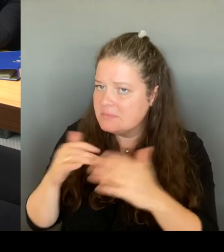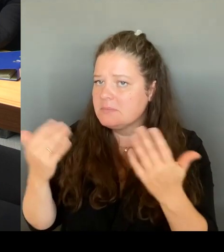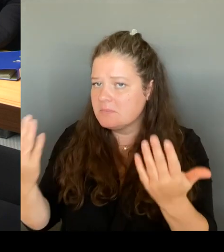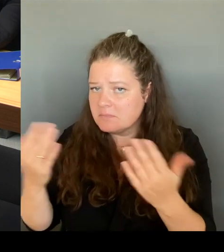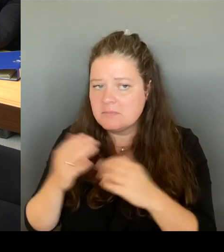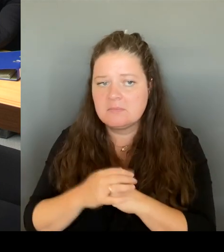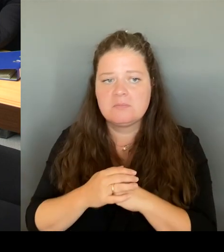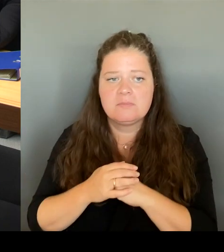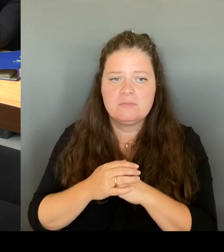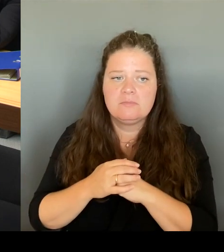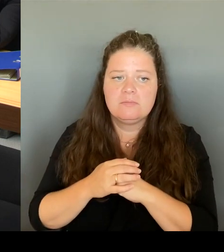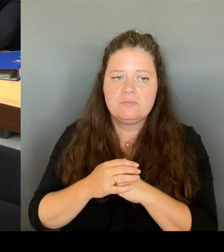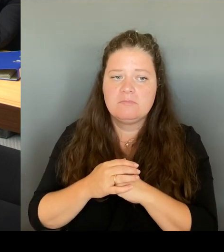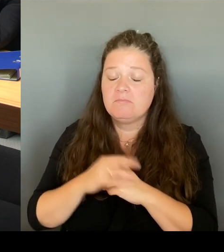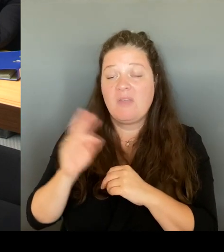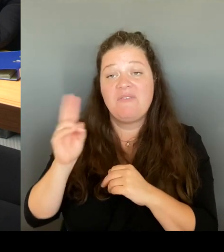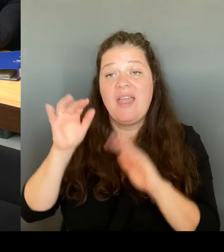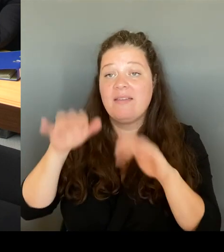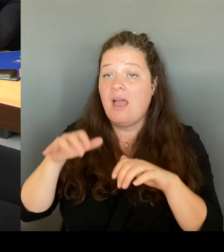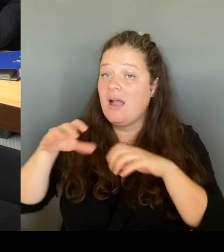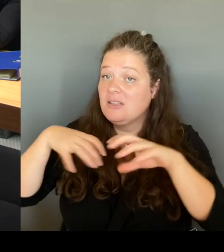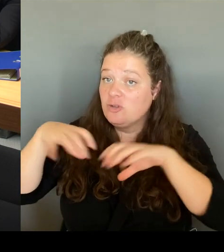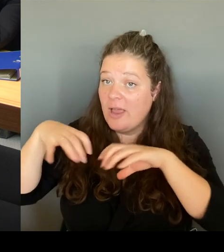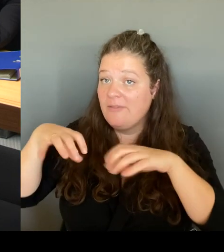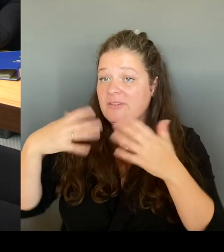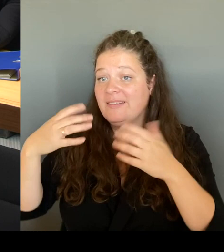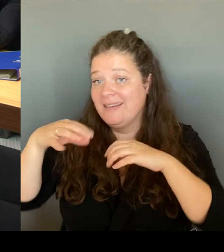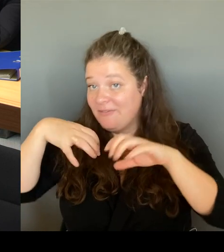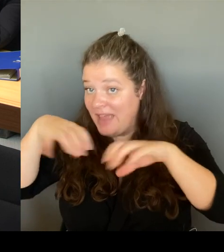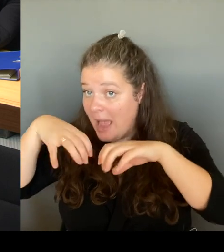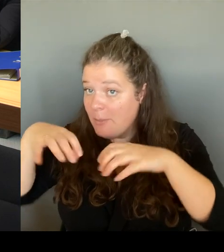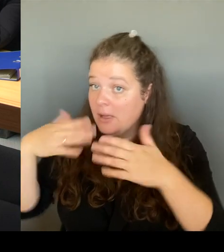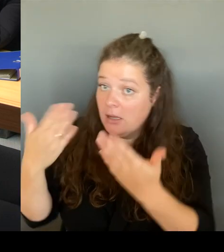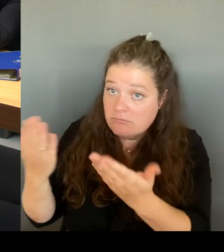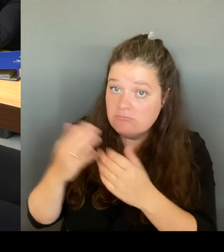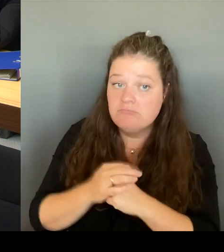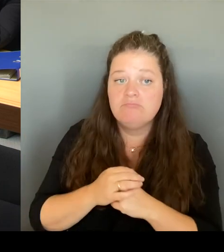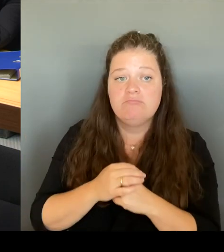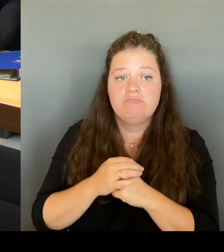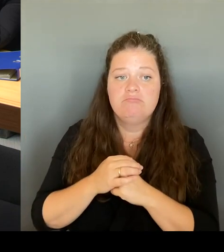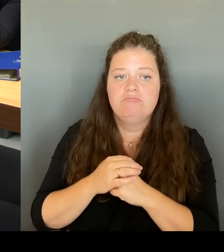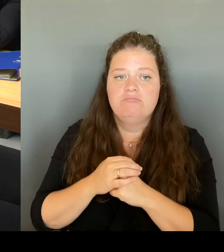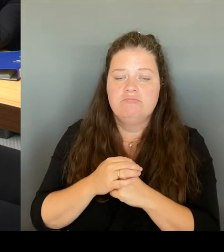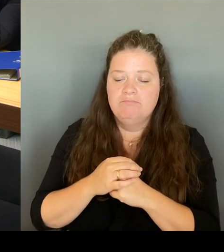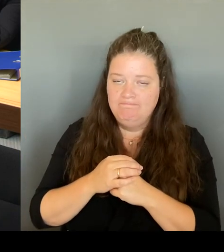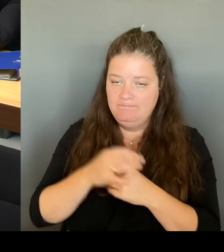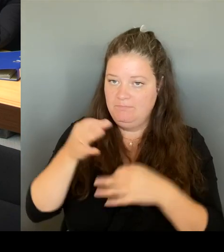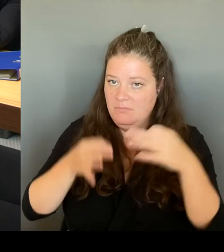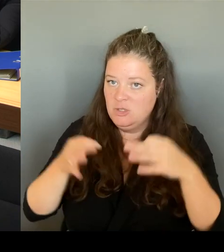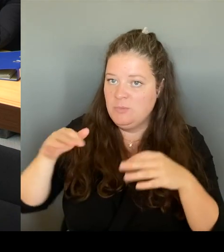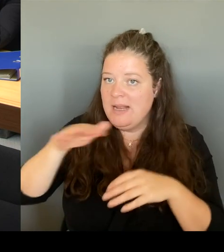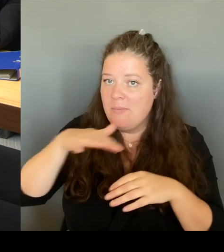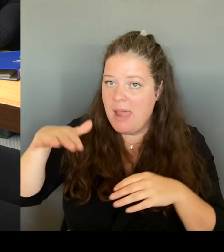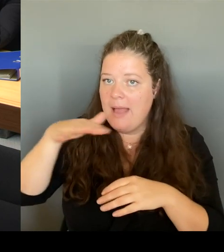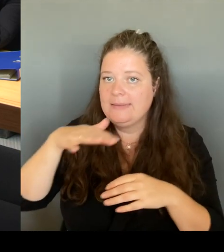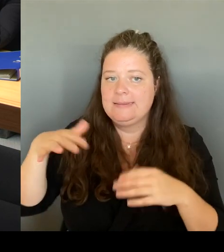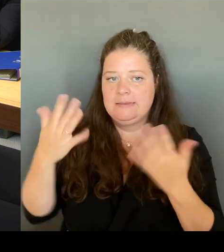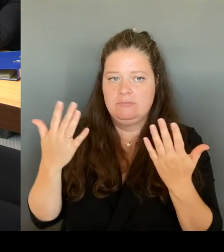Wie ist die Situation der Spielplätze usw. Und deshalb habe ich entschieden, schon